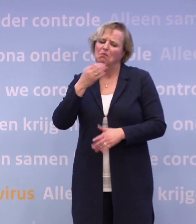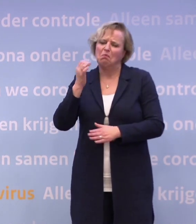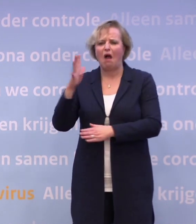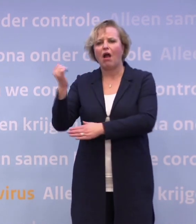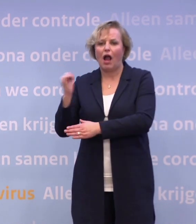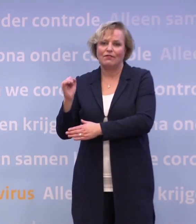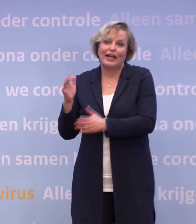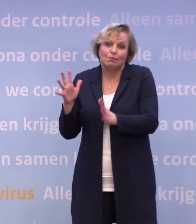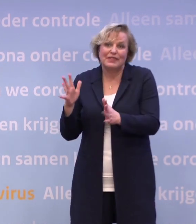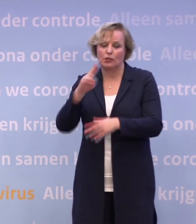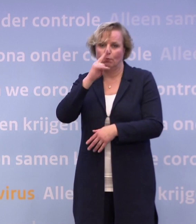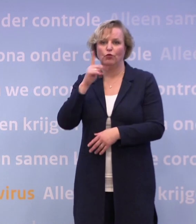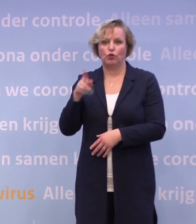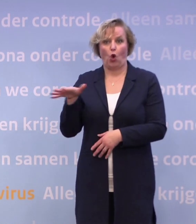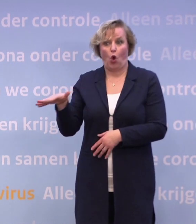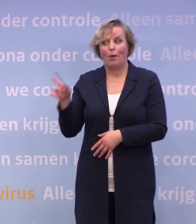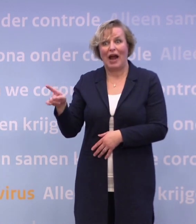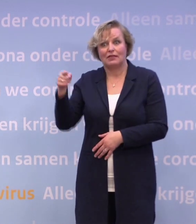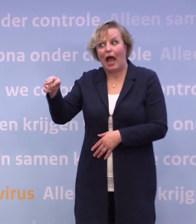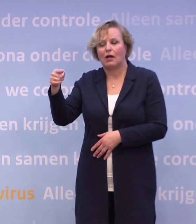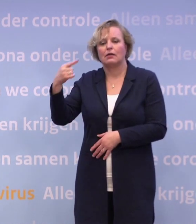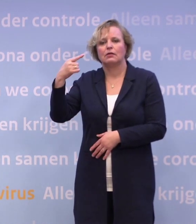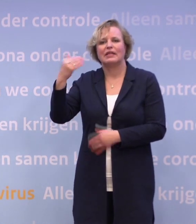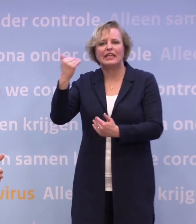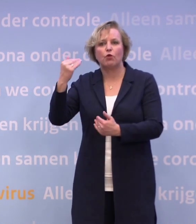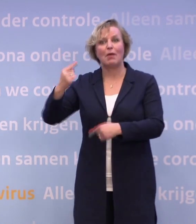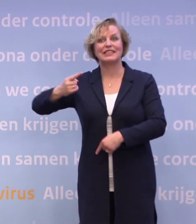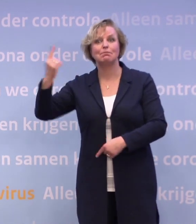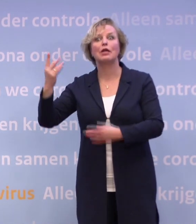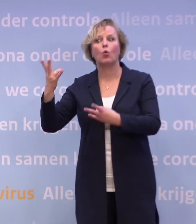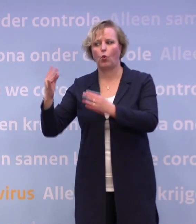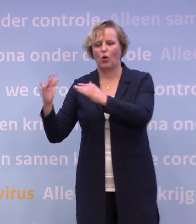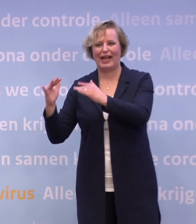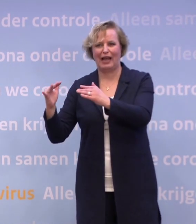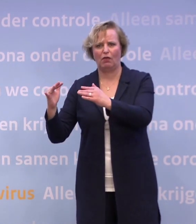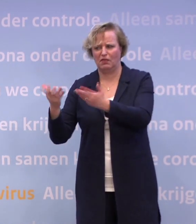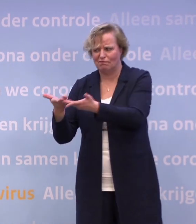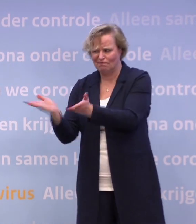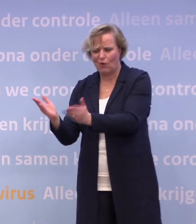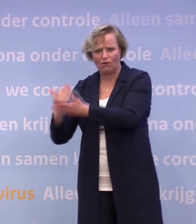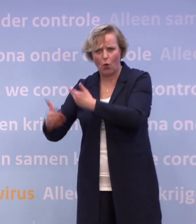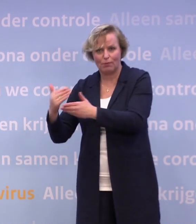...of je daar ook een paar proeven moet doen. Maar daar weten we al veel meer hoe zij dat dan gaan organiseren. Die hebben al heel erg veel voorbereid.